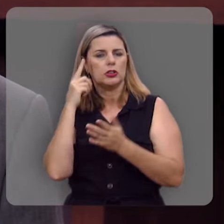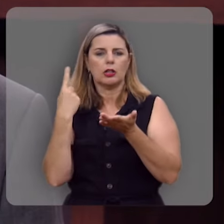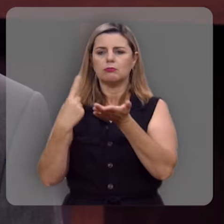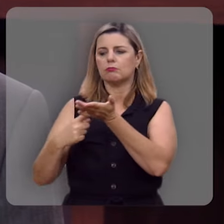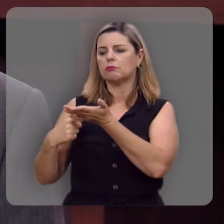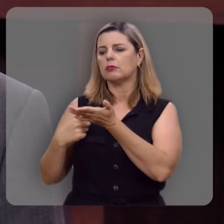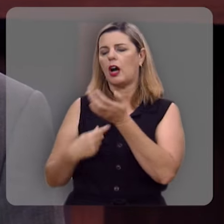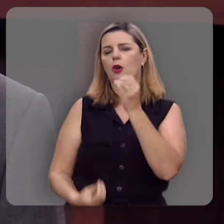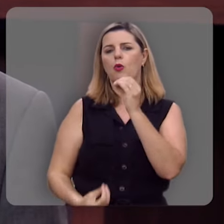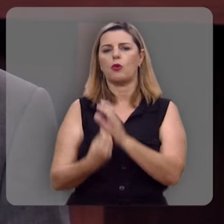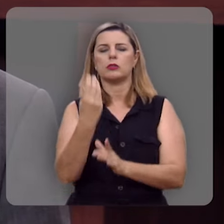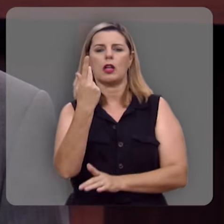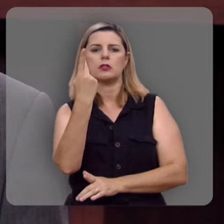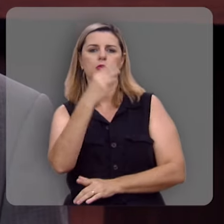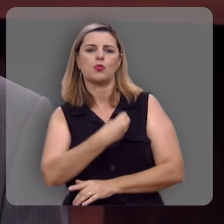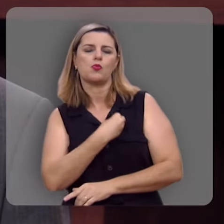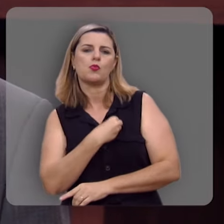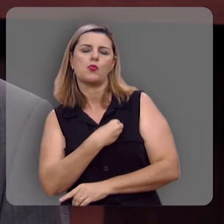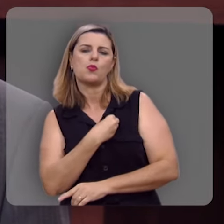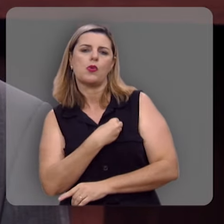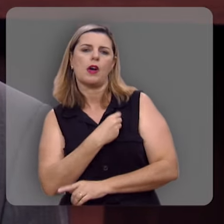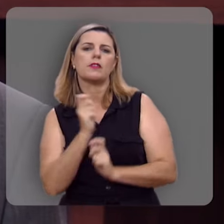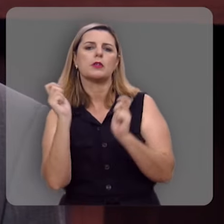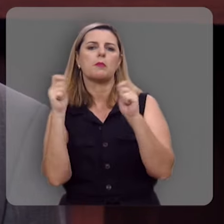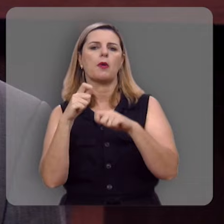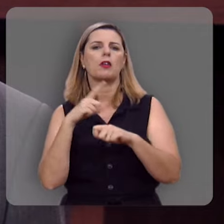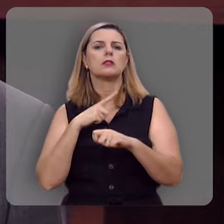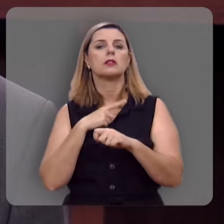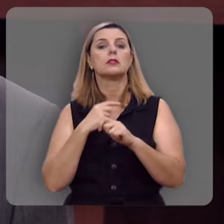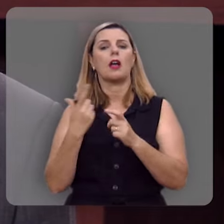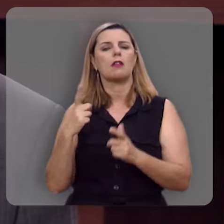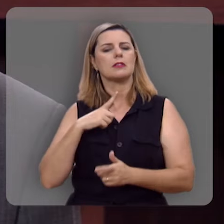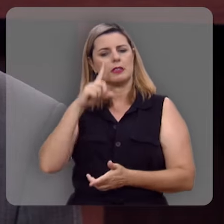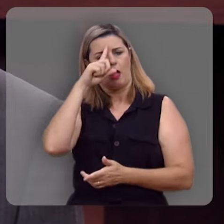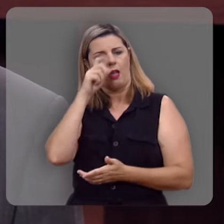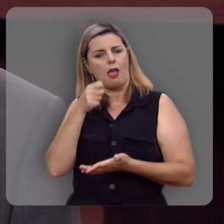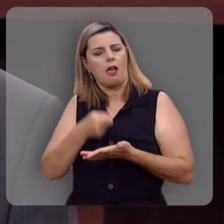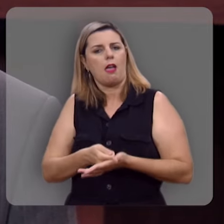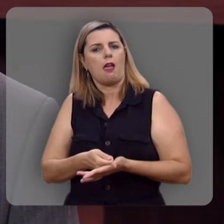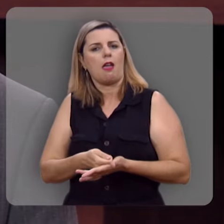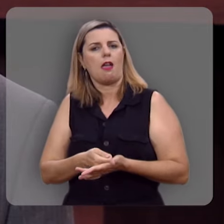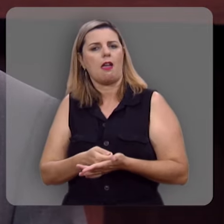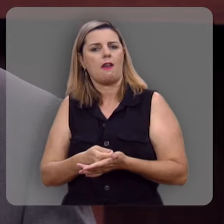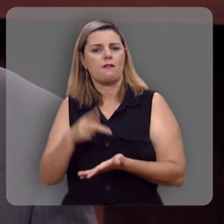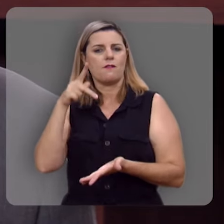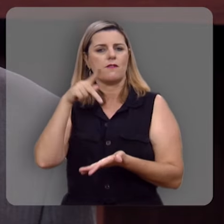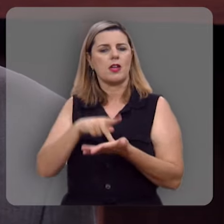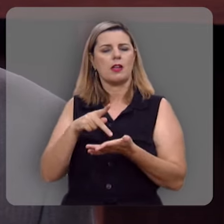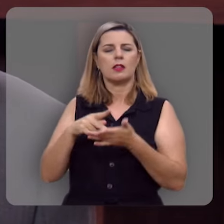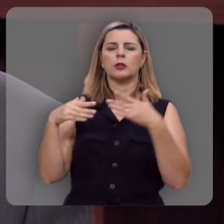que você tem enfrentado pra que você possa ter essa mesma convicção de que esta verdadeira